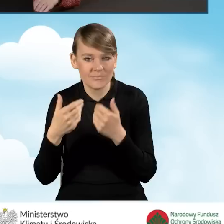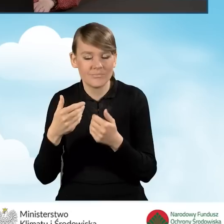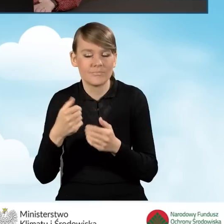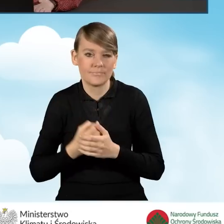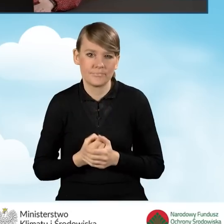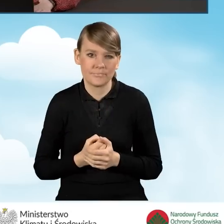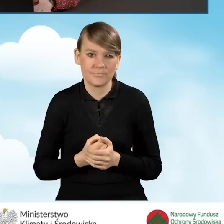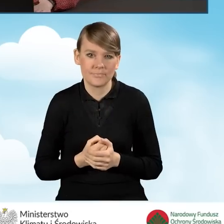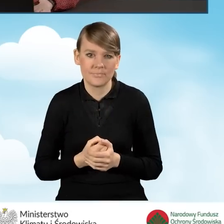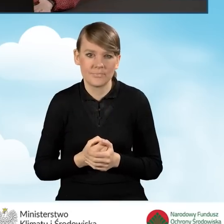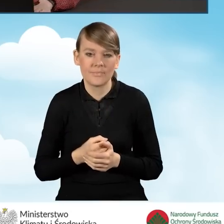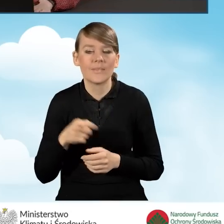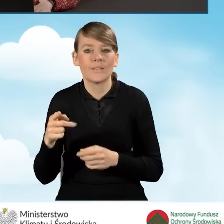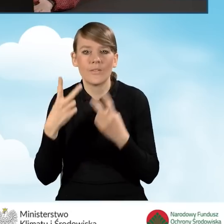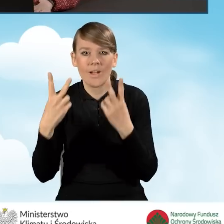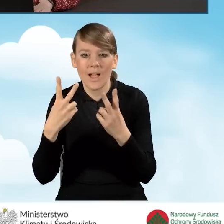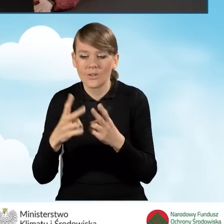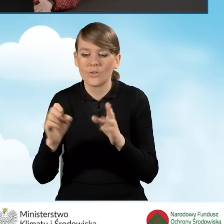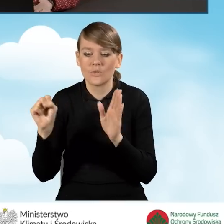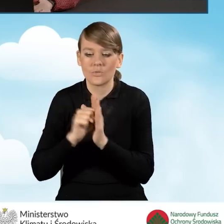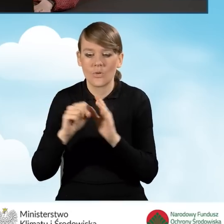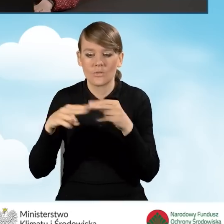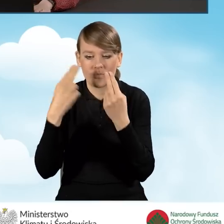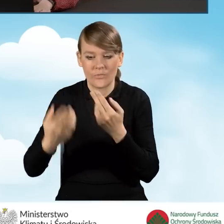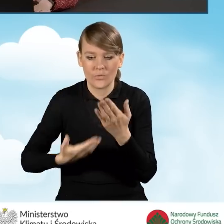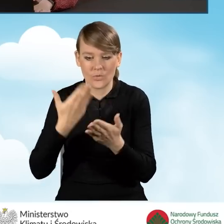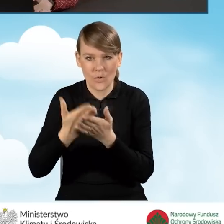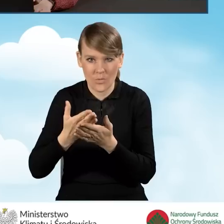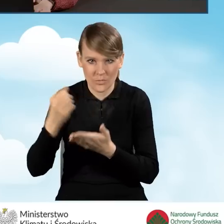powinno być ono obowiązujące co najmniej do dnia złożenia wniosku o dofinansowanie.